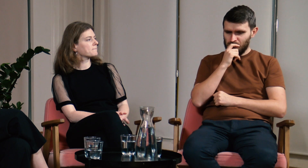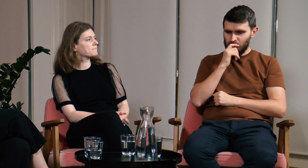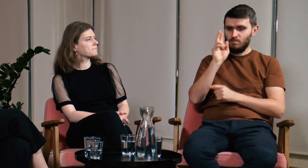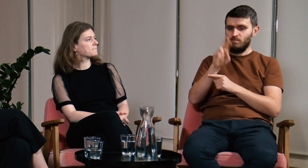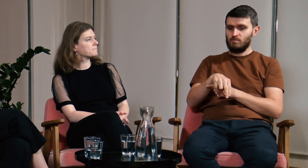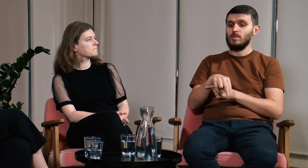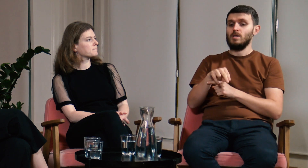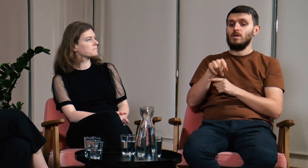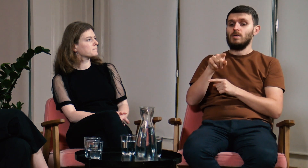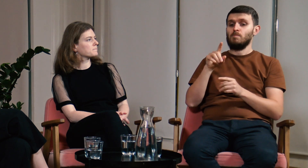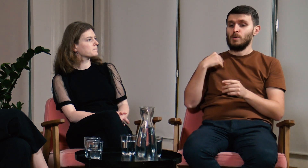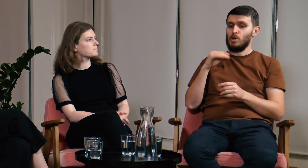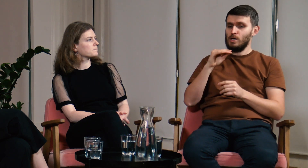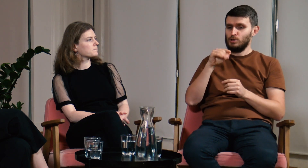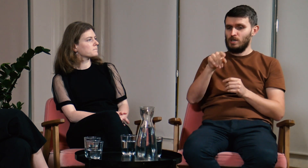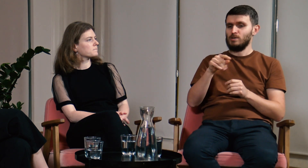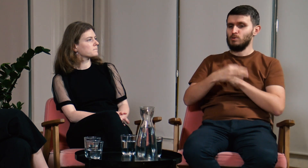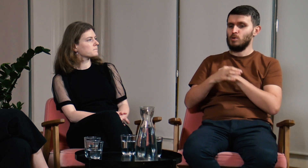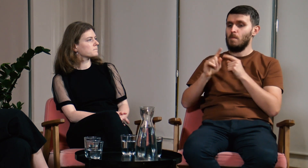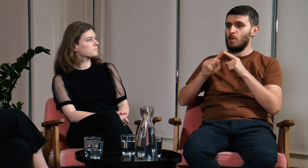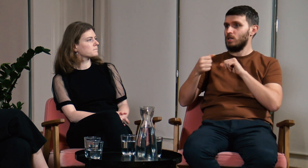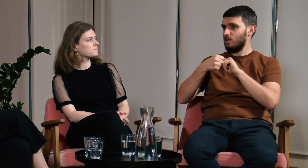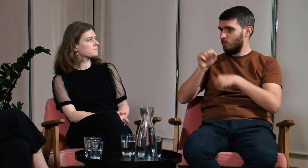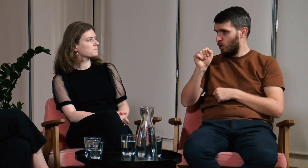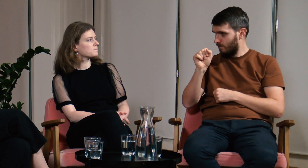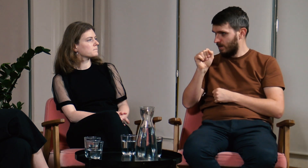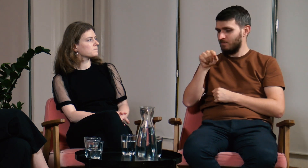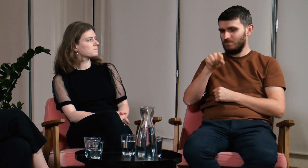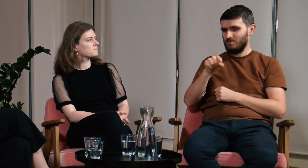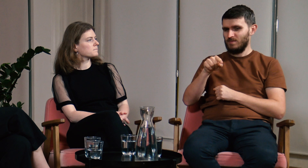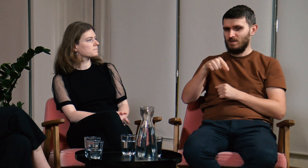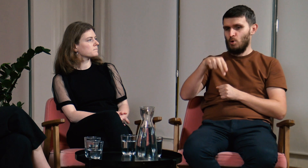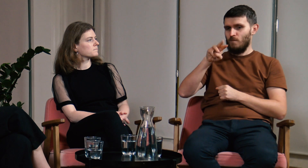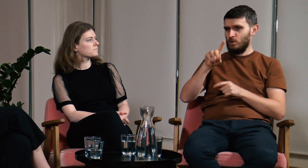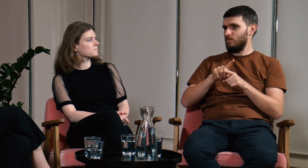Później poszedłem na studia podyplomowe na UW.